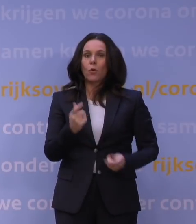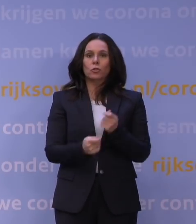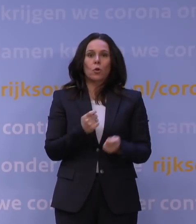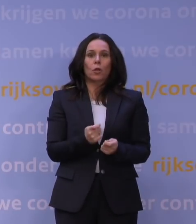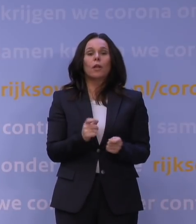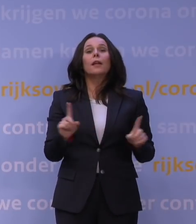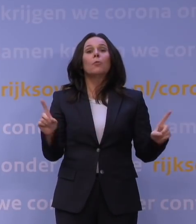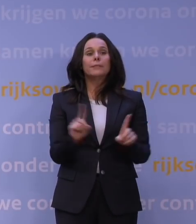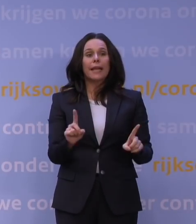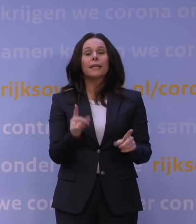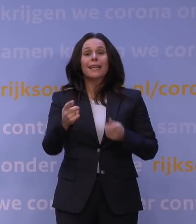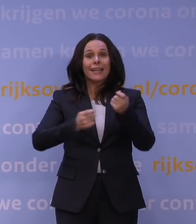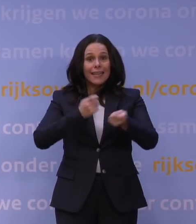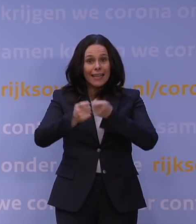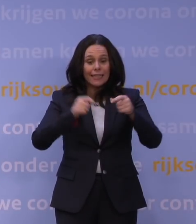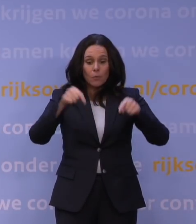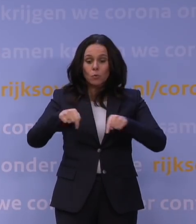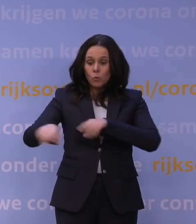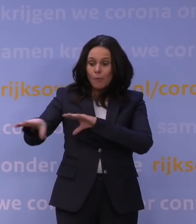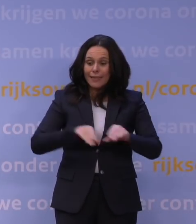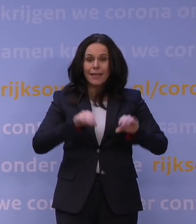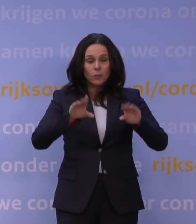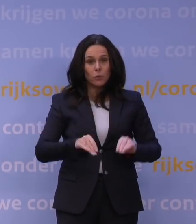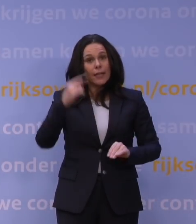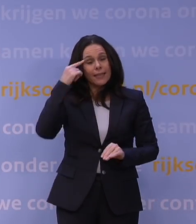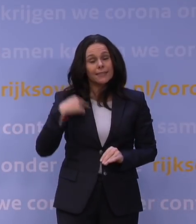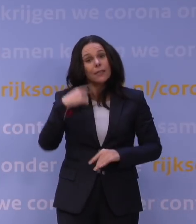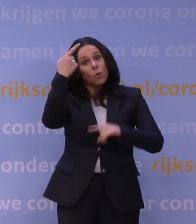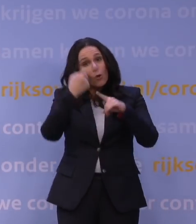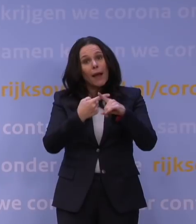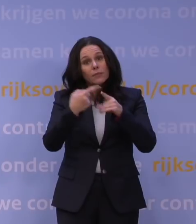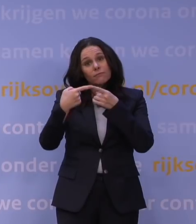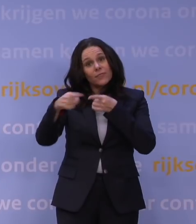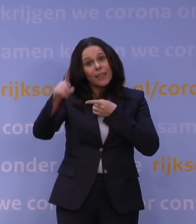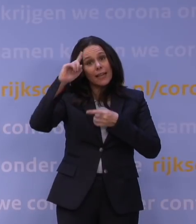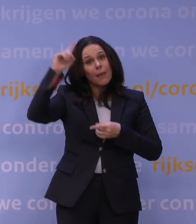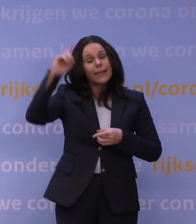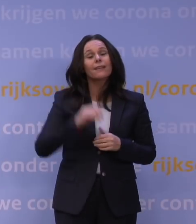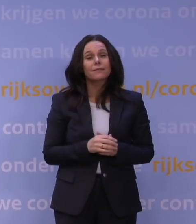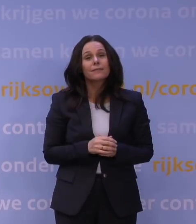moet de regering nu deze maatregelen nemen en ik denk, maar nogmaals hoor, daar verschillen wij over van mening, denk ik, maar daarom ben ik zo benieuwd